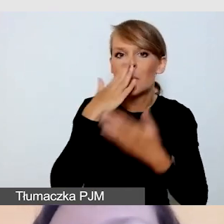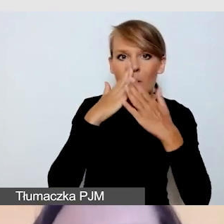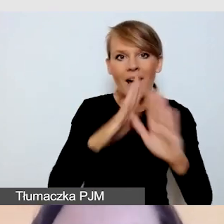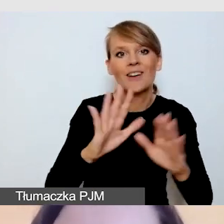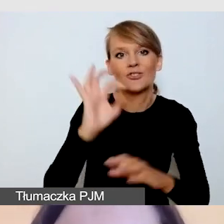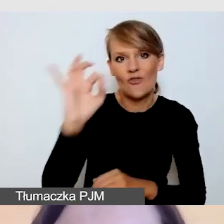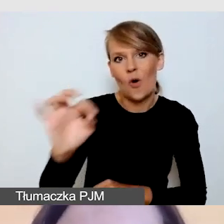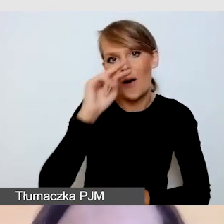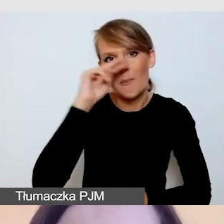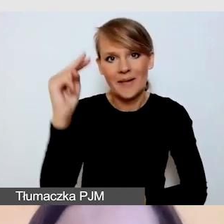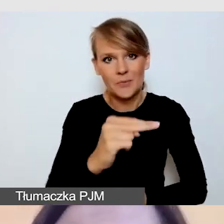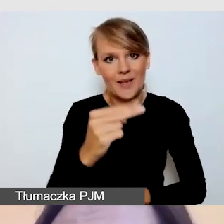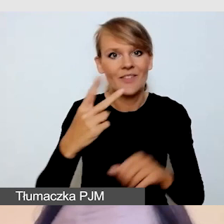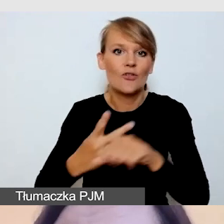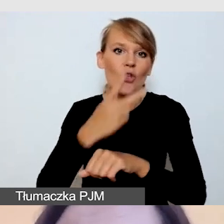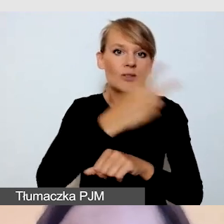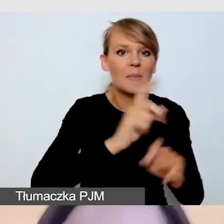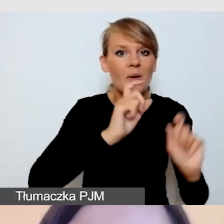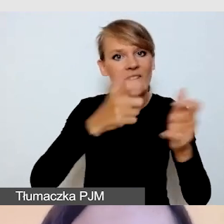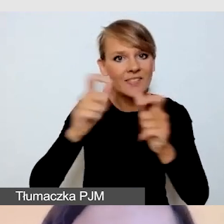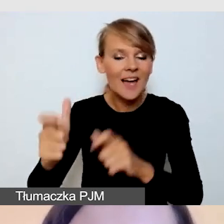na dostępność wydarzeń i dostępność transmisji.